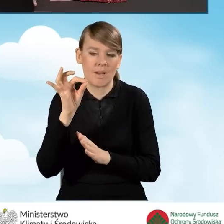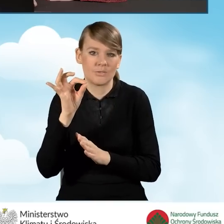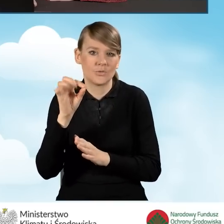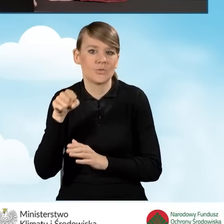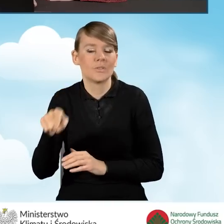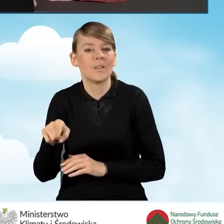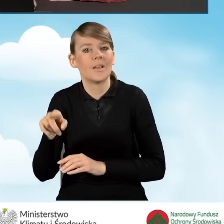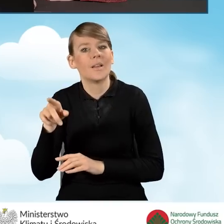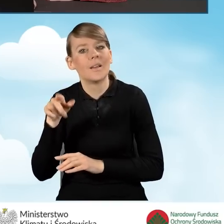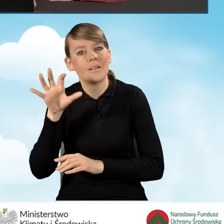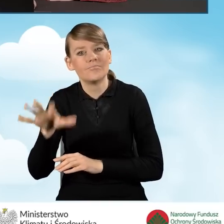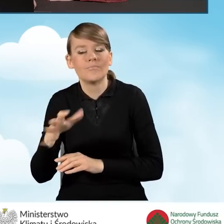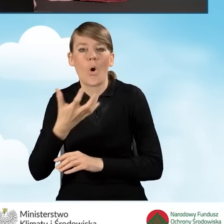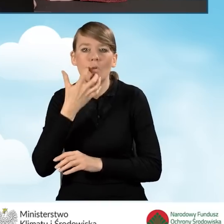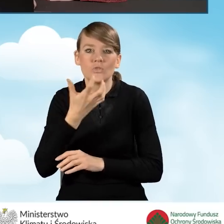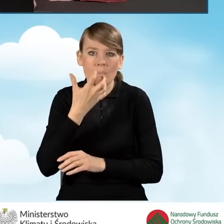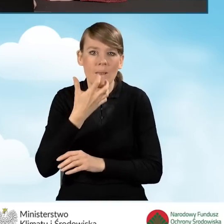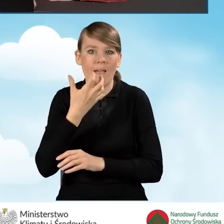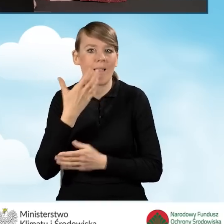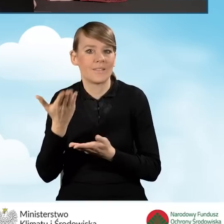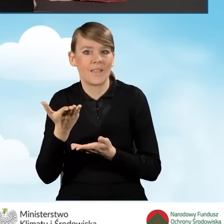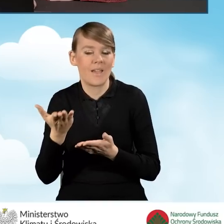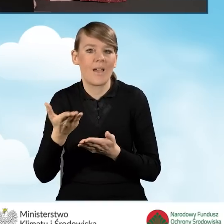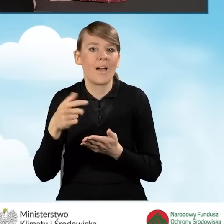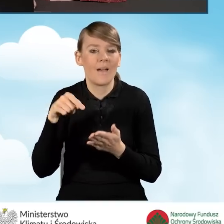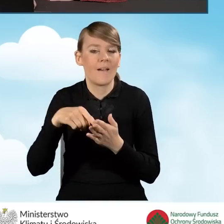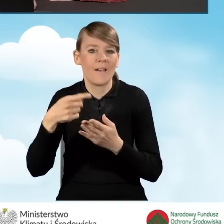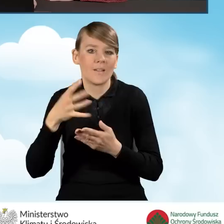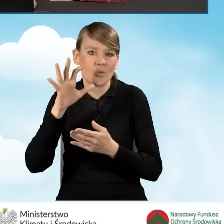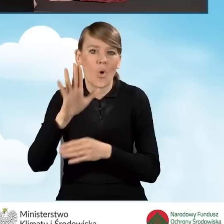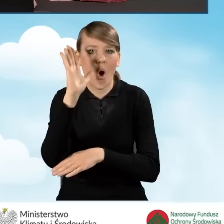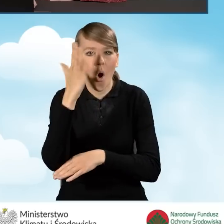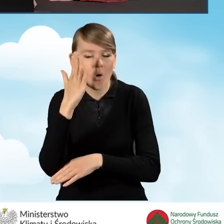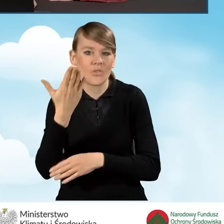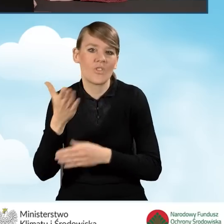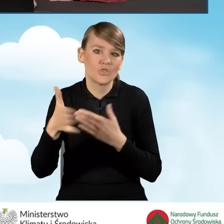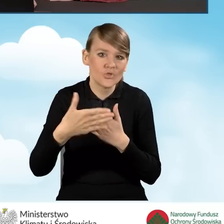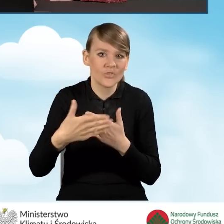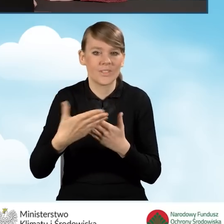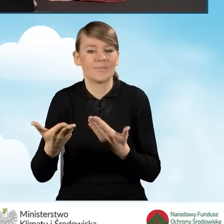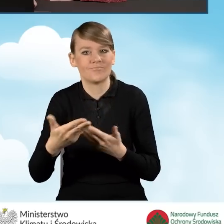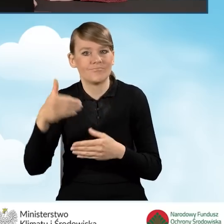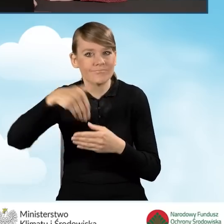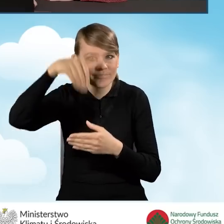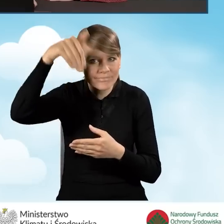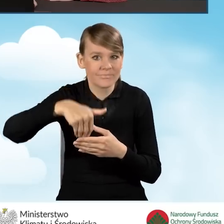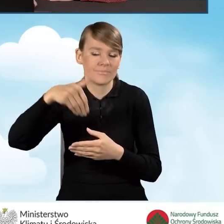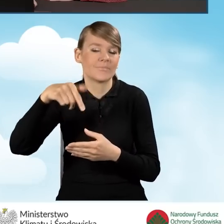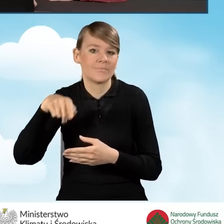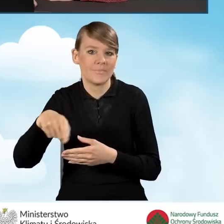obejmującego ocieplenie przegród, wymianę stolarki okiennej, drzwiowej i bram garażowych. W związku z powyższym wybierzemy